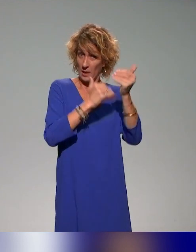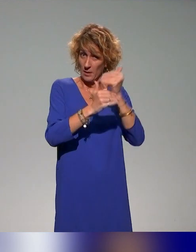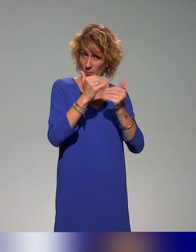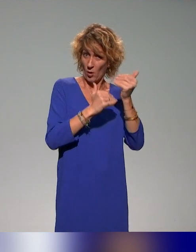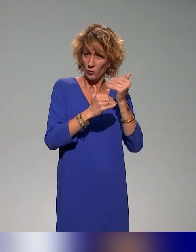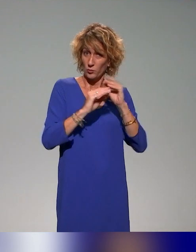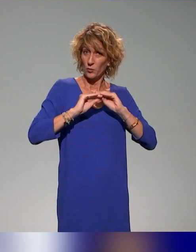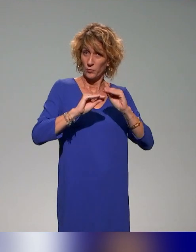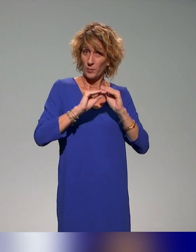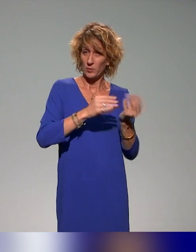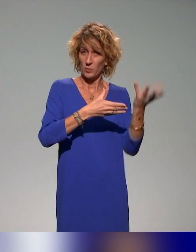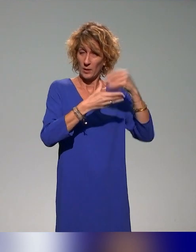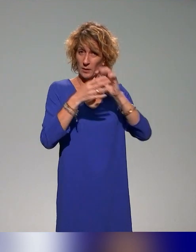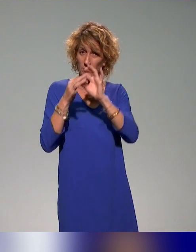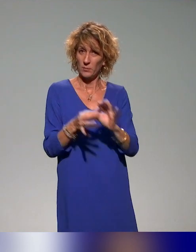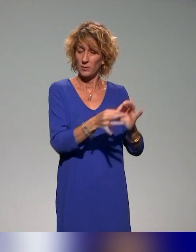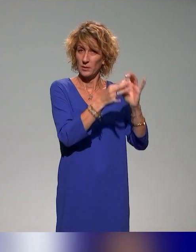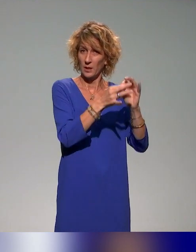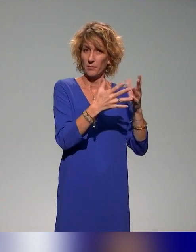le public des néo-maîtres de conférences avec l'idée dans un